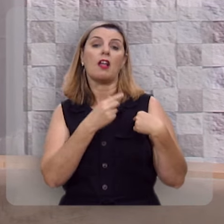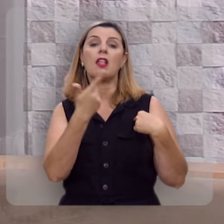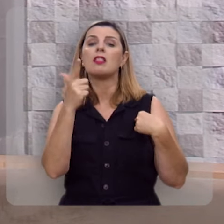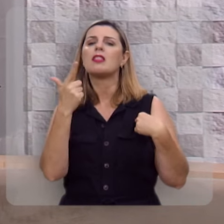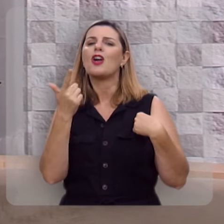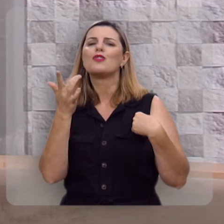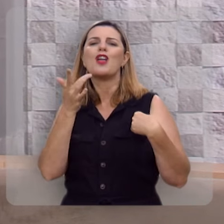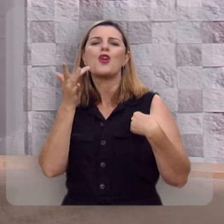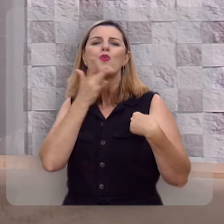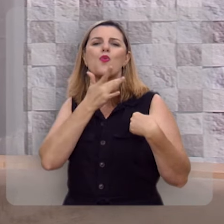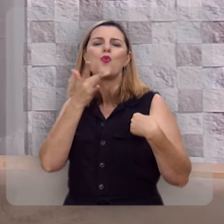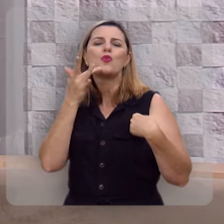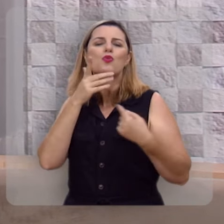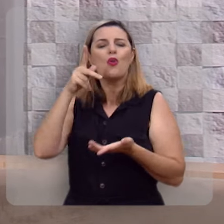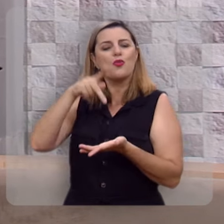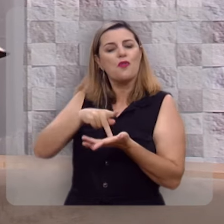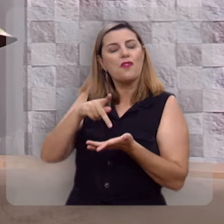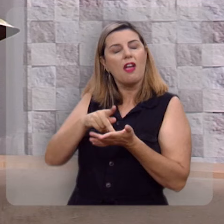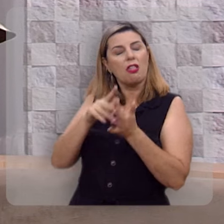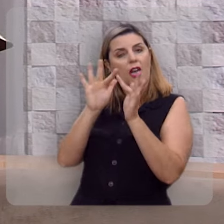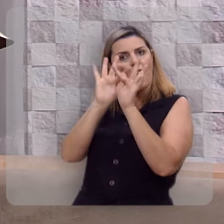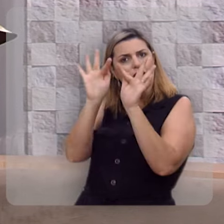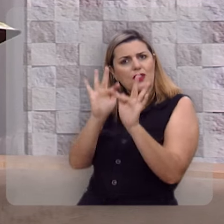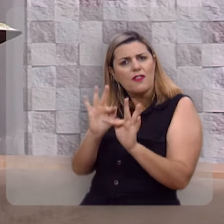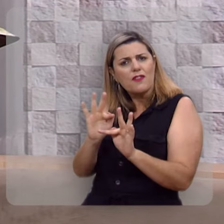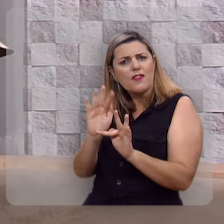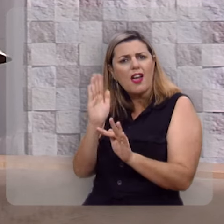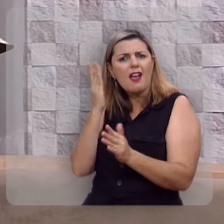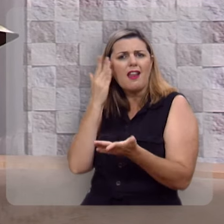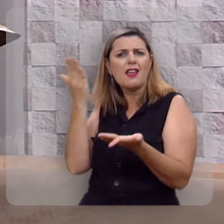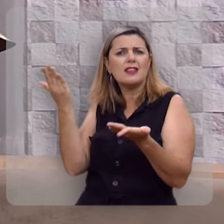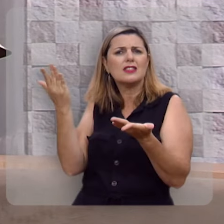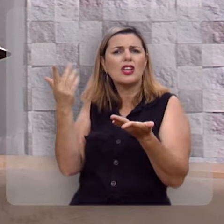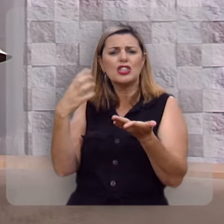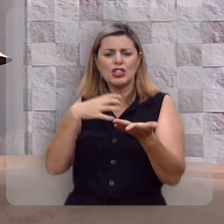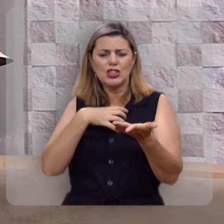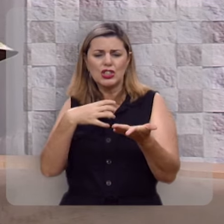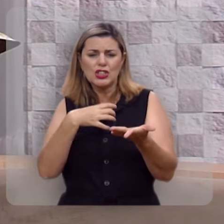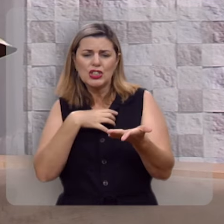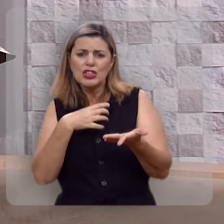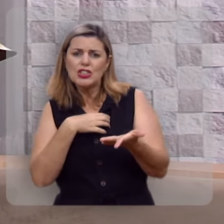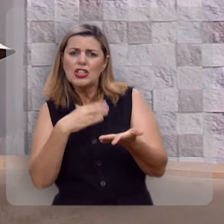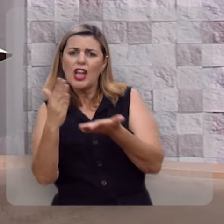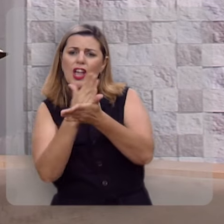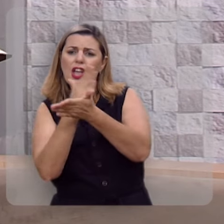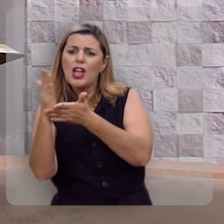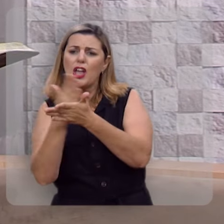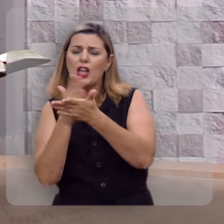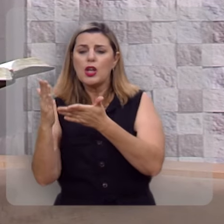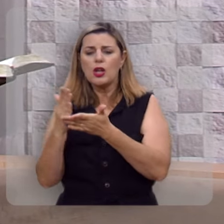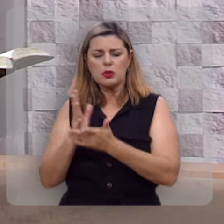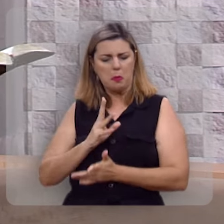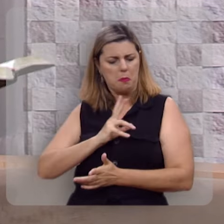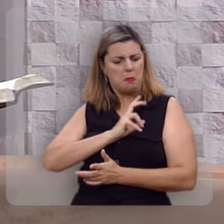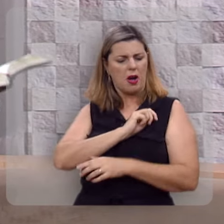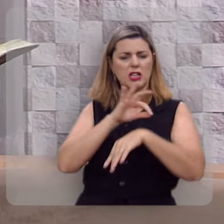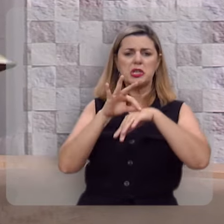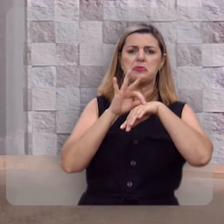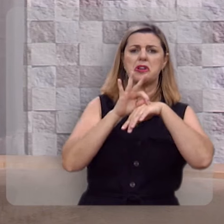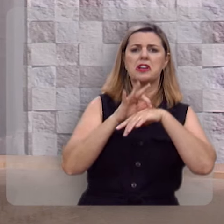Não há deleite verdadeiro onde você se rende, se capitule a todas as paixões carnais.